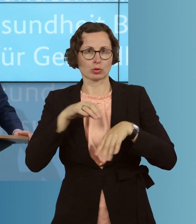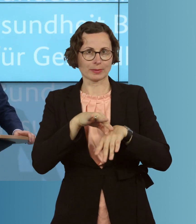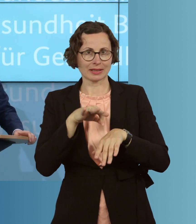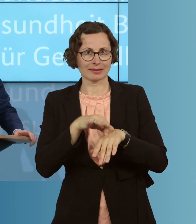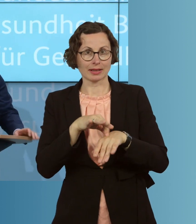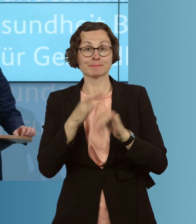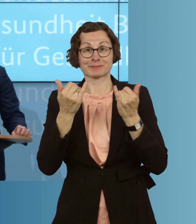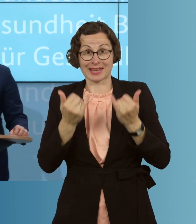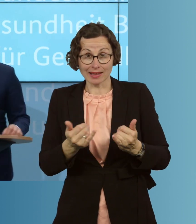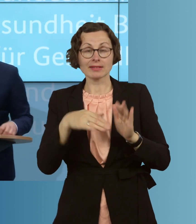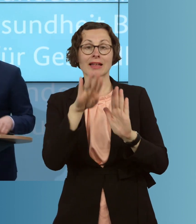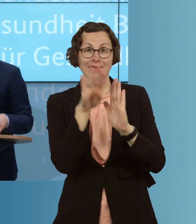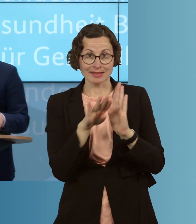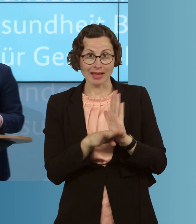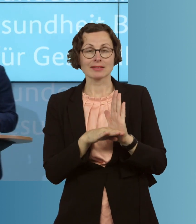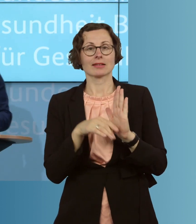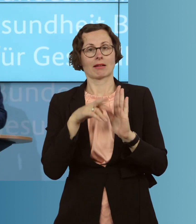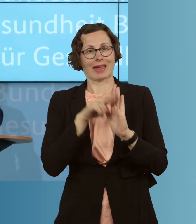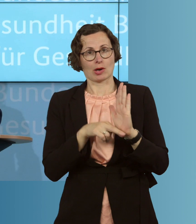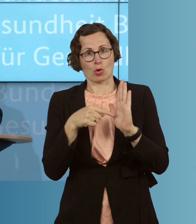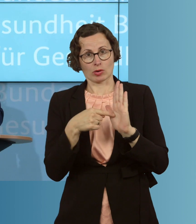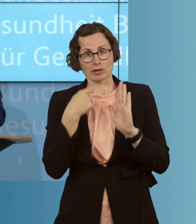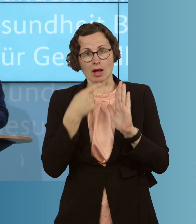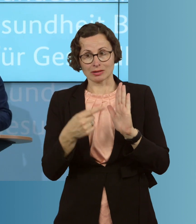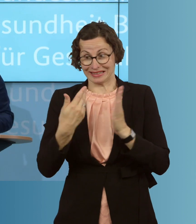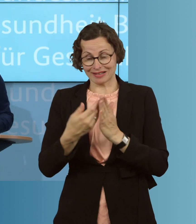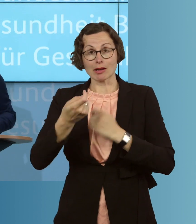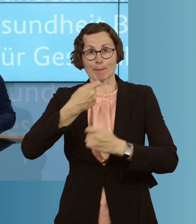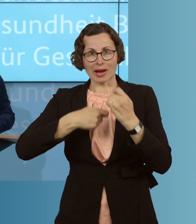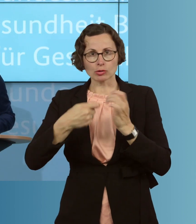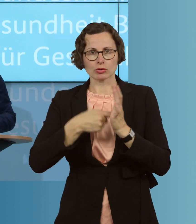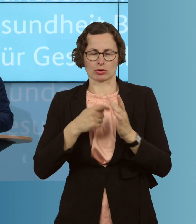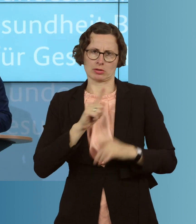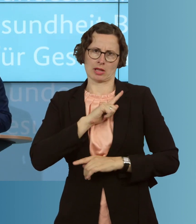eine gesetzliche Regelung klar, dass diese Kosten, natürlich, vom Bund übernommen